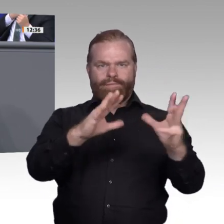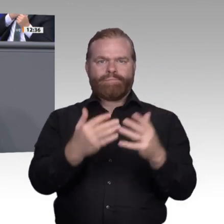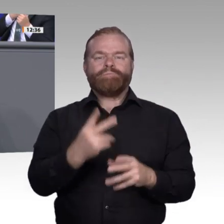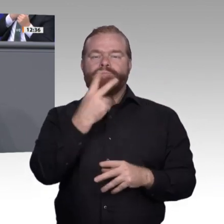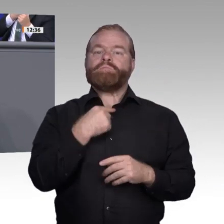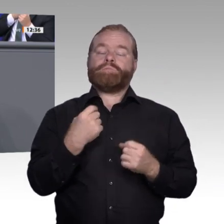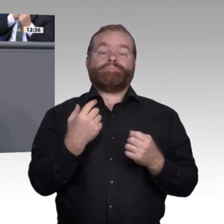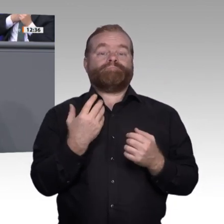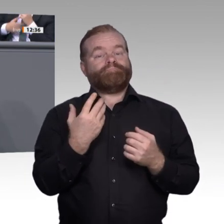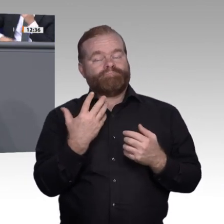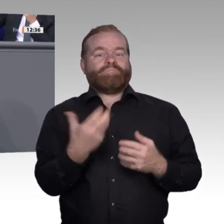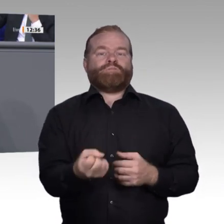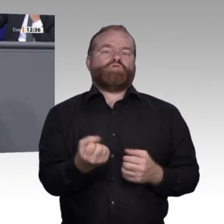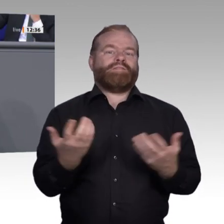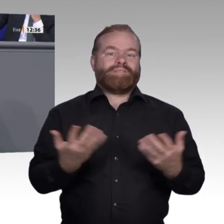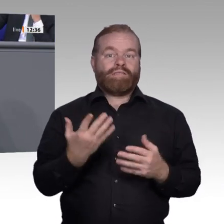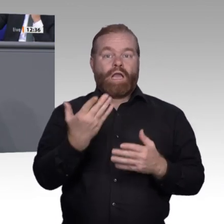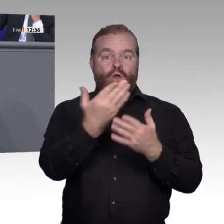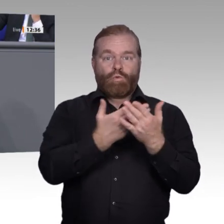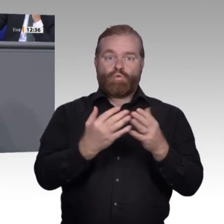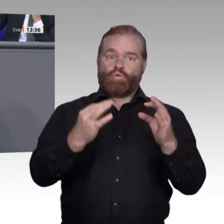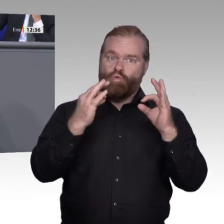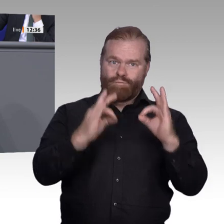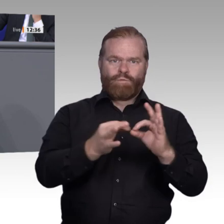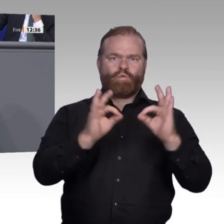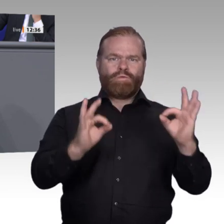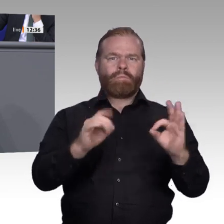Berufsschulen. Ich möchte an dieser Stelle das Projekt „Frühstarter“ aus meinem